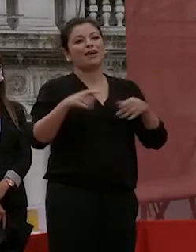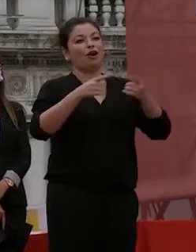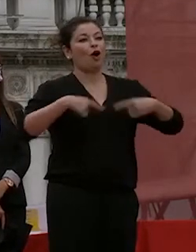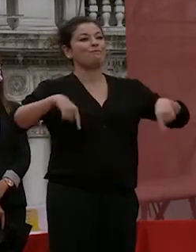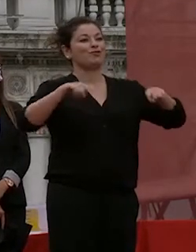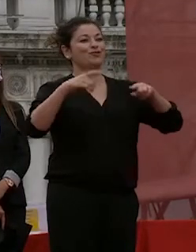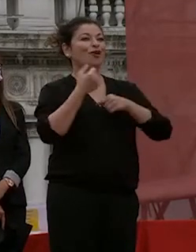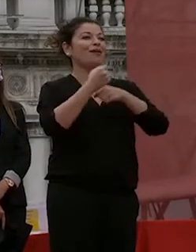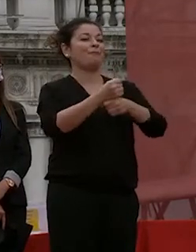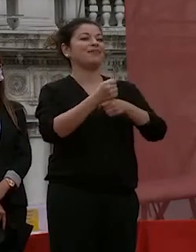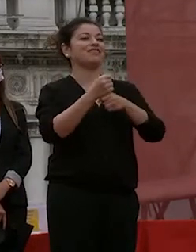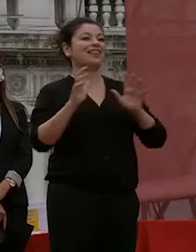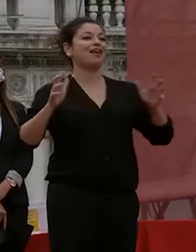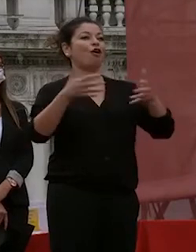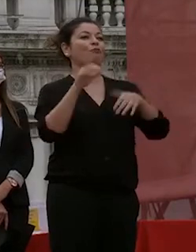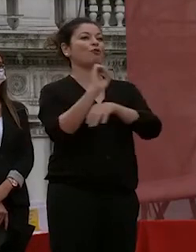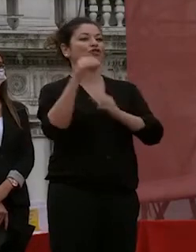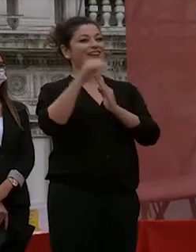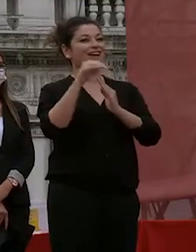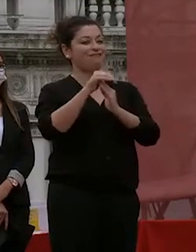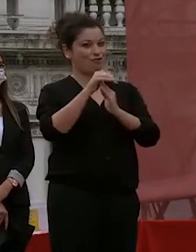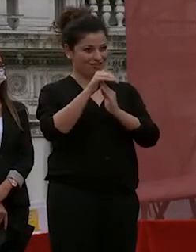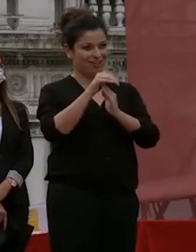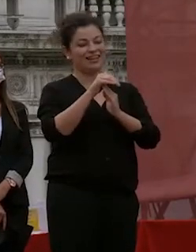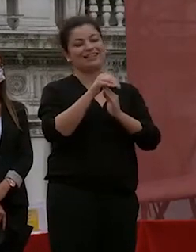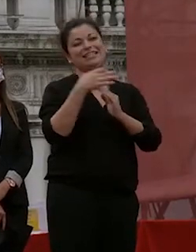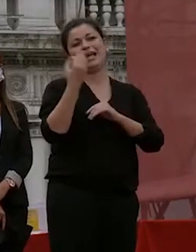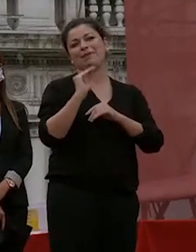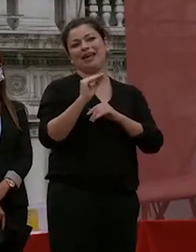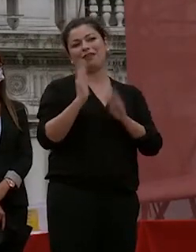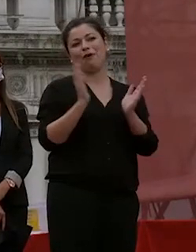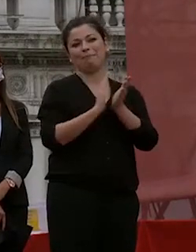docente di ca foscari ma questa volta e lo avrei dovuto fare